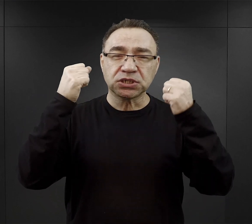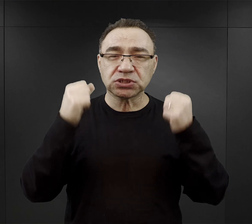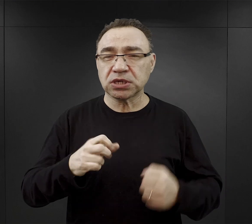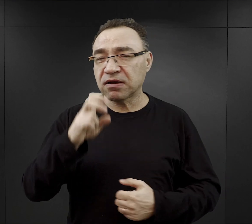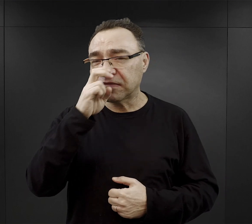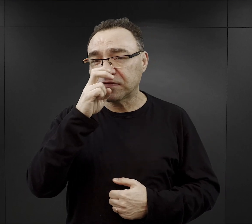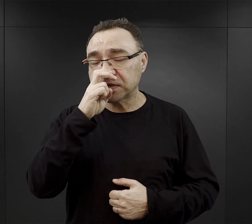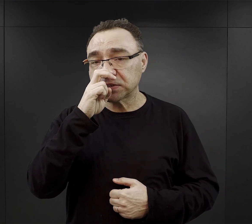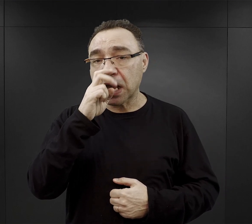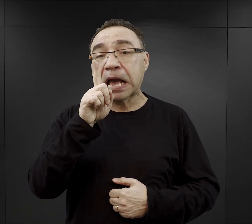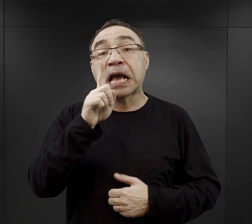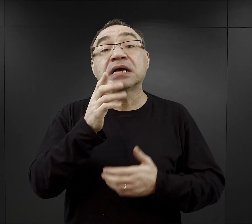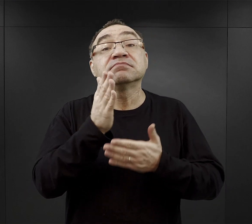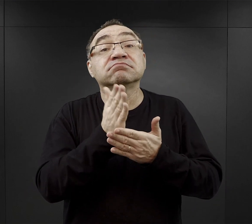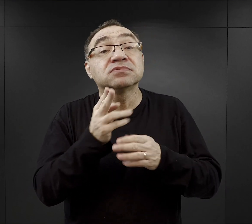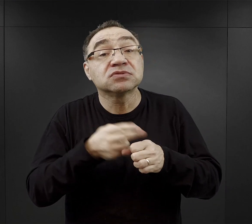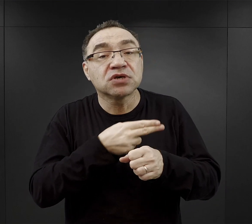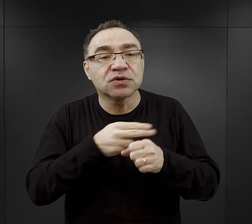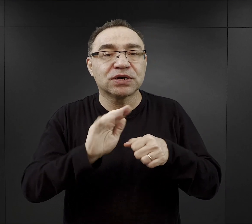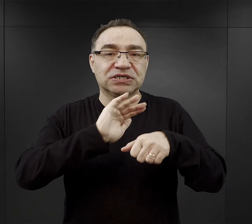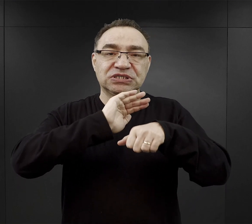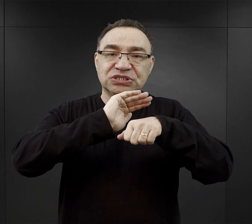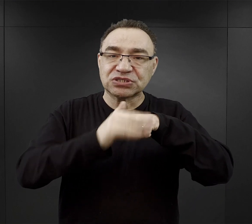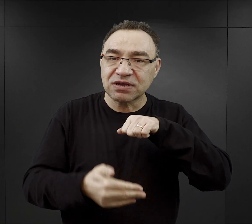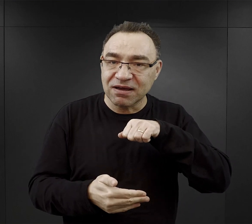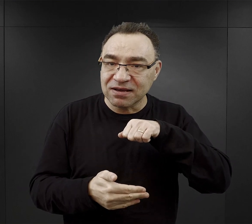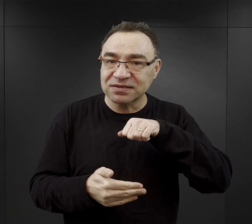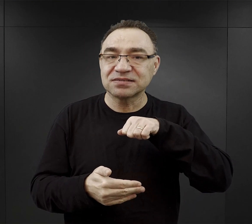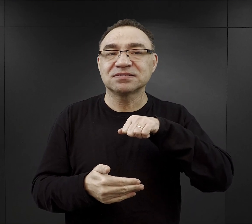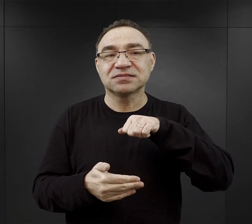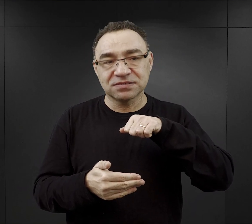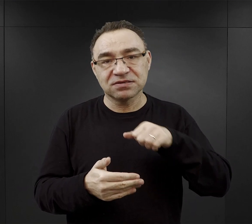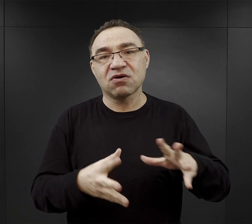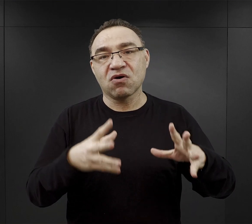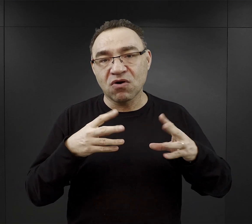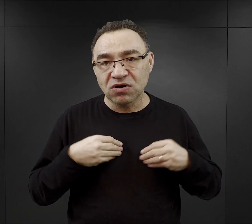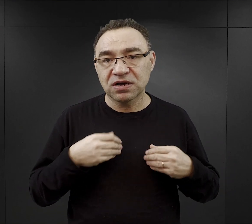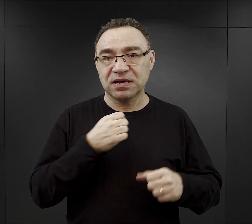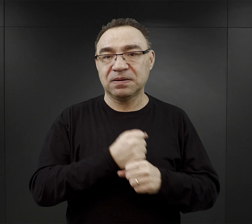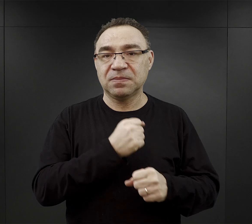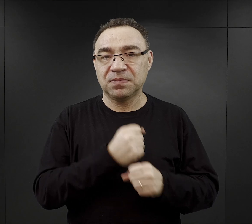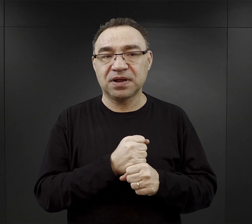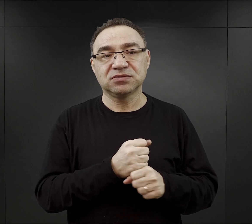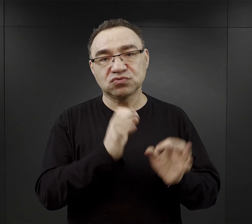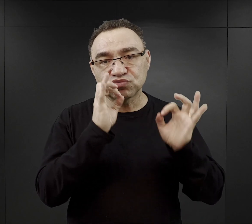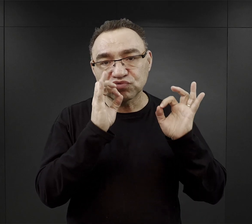część tylko miała szczęście i otrzymywało przydział do tak zwanych dobrych komand,